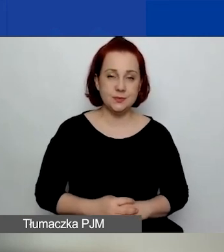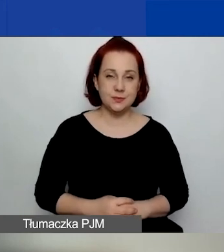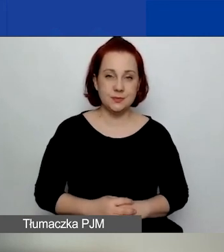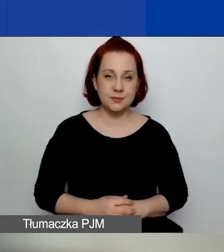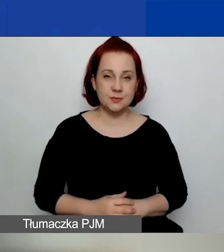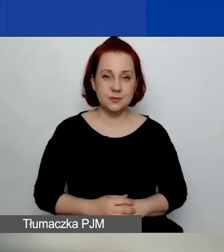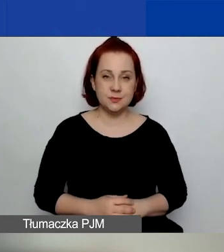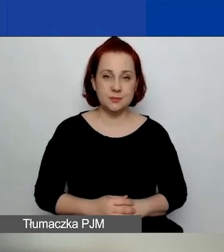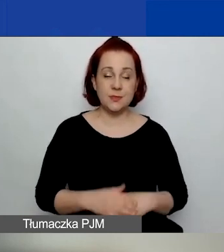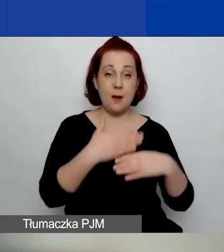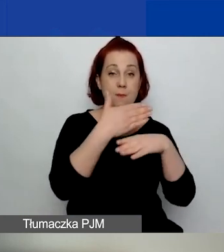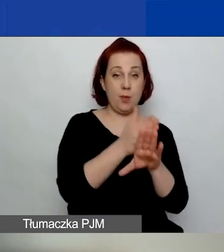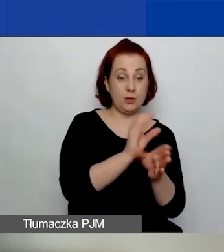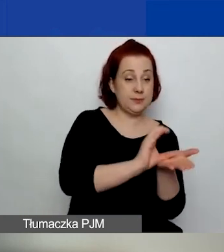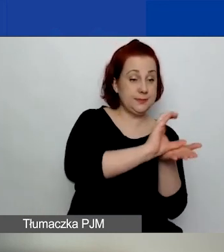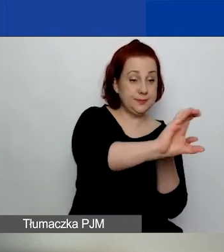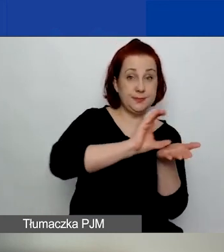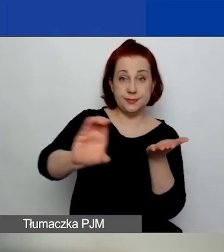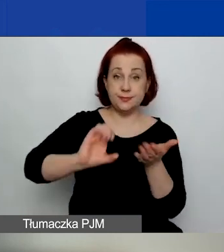Podział środków między trzy obszary tematyczne.